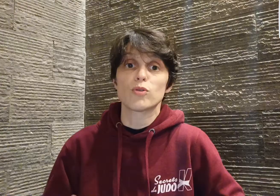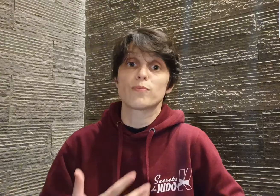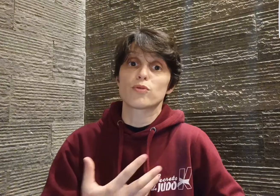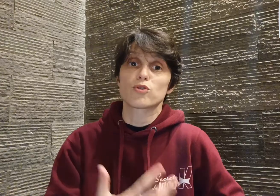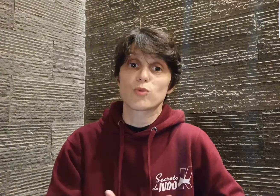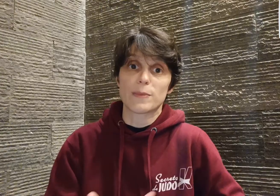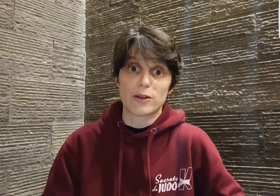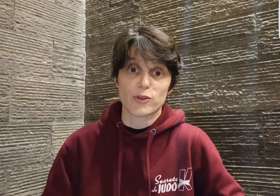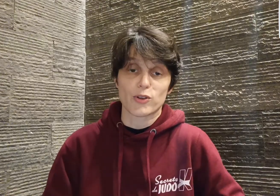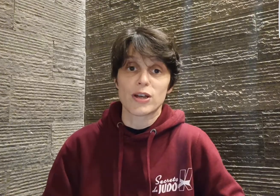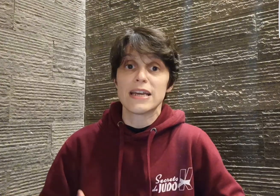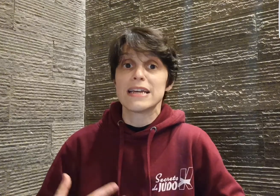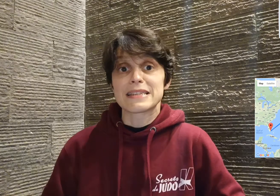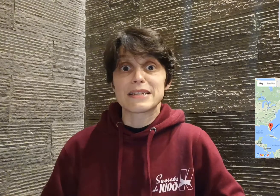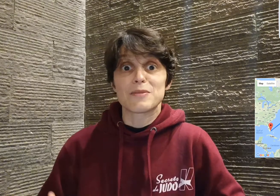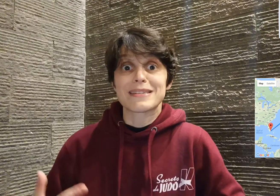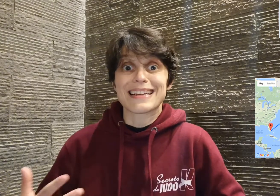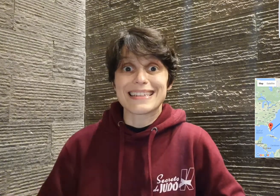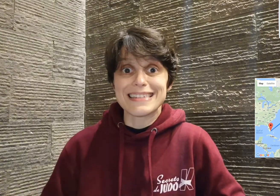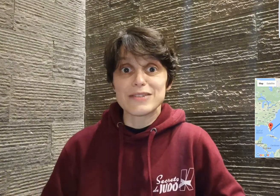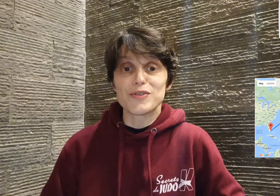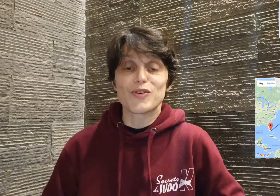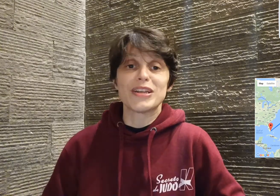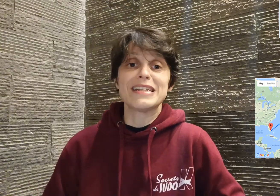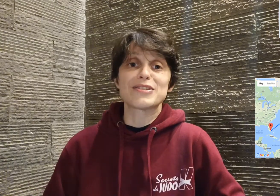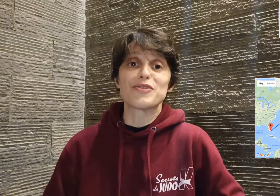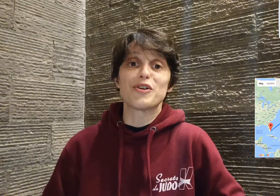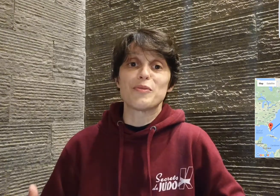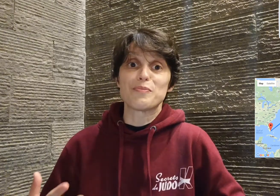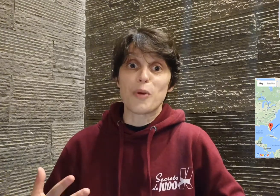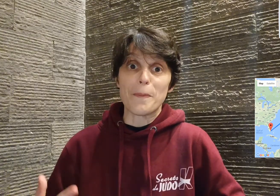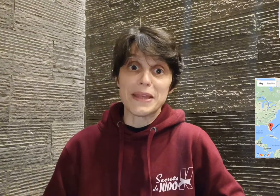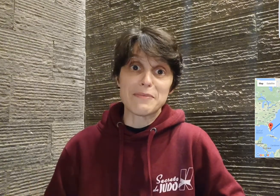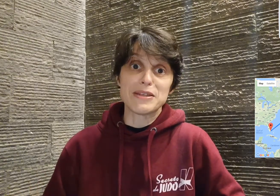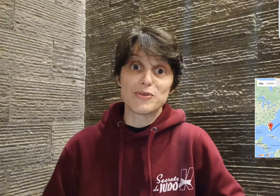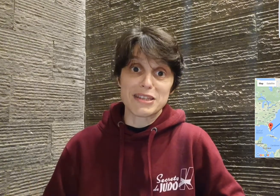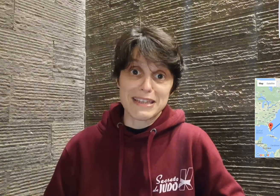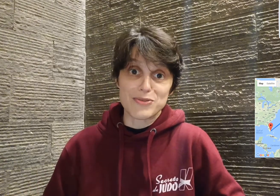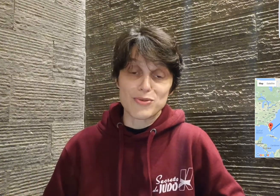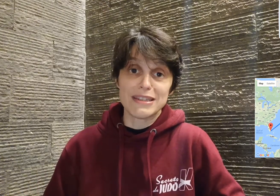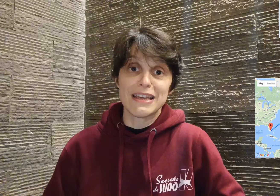pour sourds et malentendants. C'est comme ça qu'à 19 ans, il s'envole pour Miami aux États-Unis,